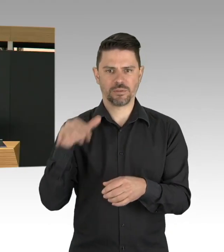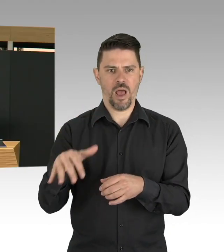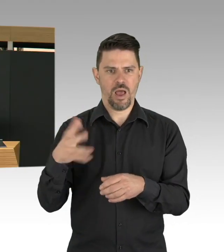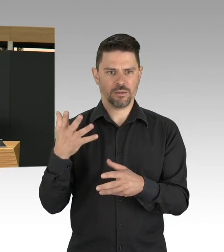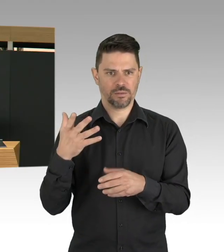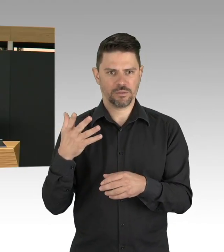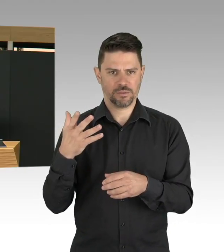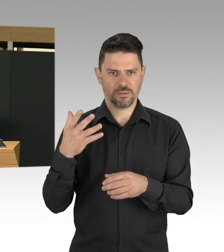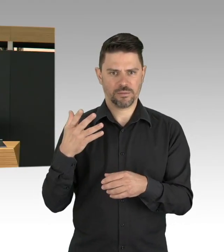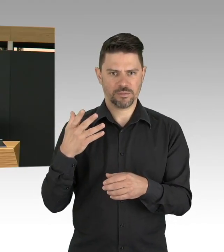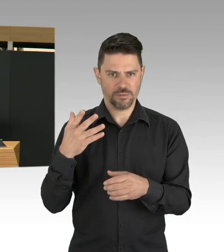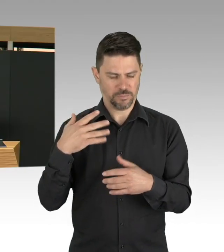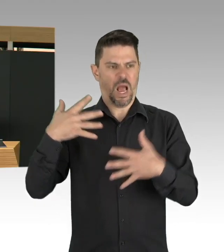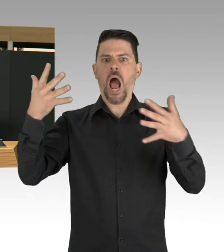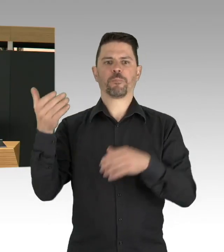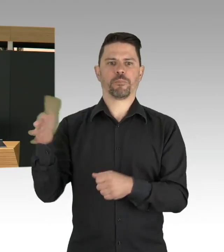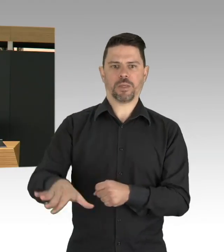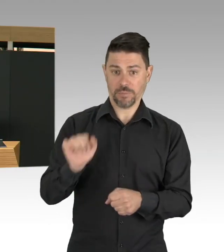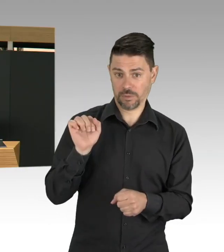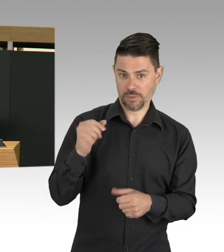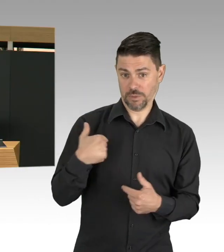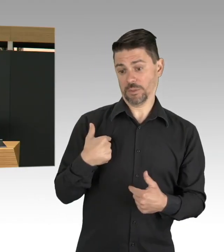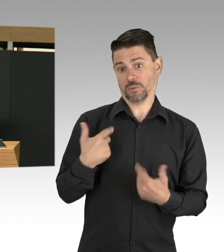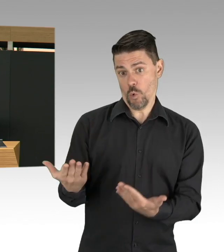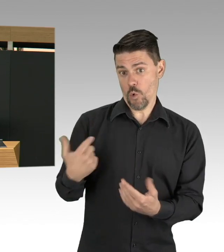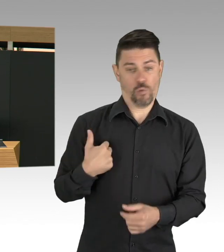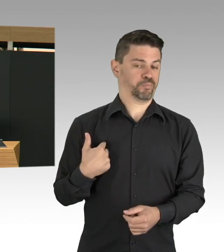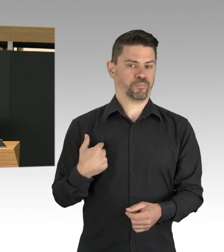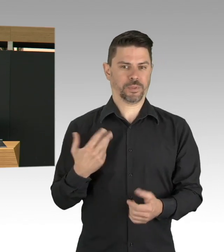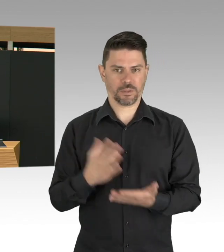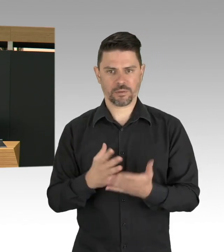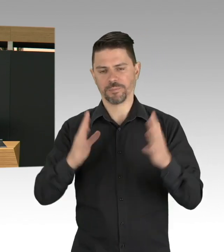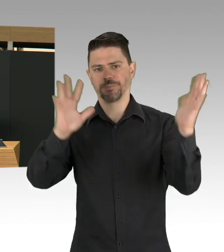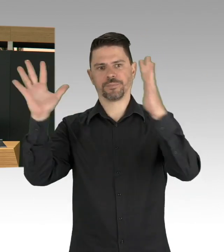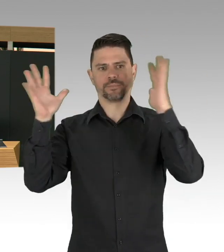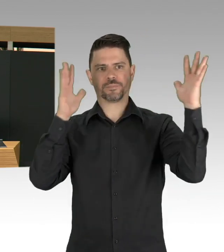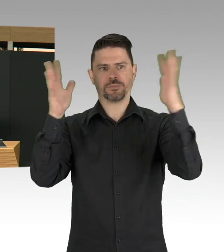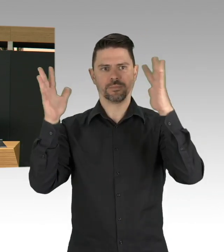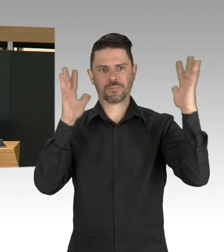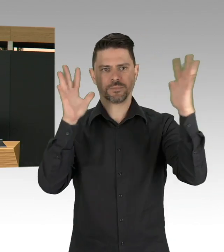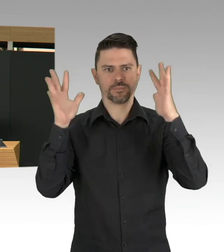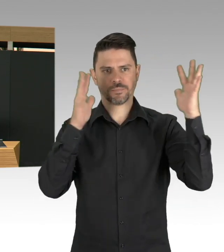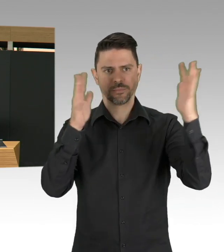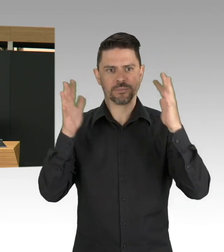ist auch keine Strategie, denn die Bilder in China, Italien, USA zeigen uns, dass das auch nicht richtig ist